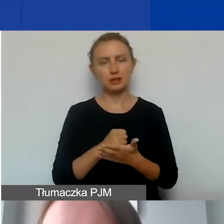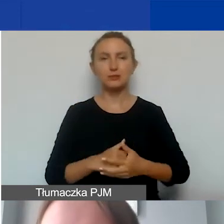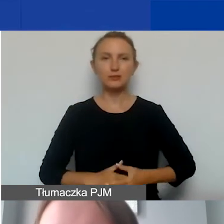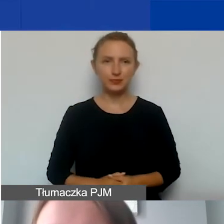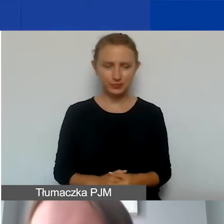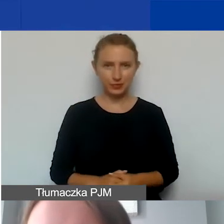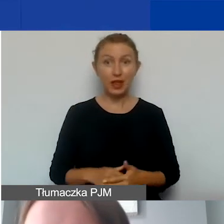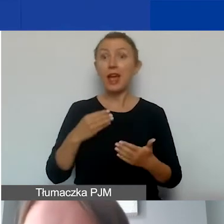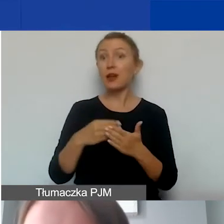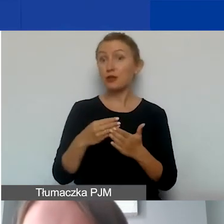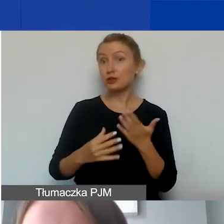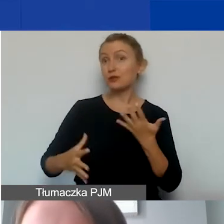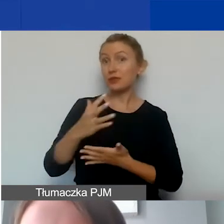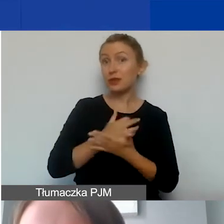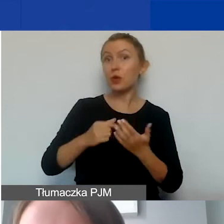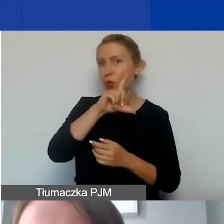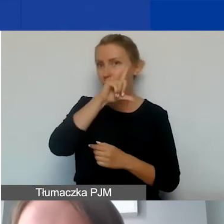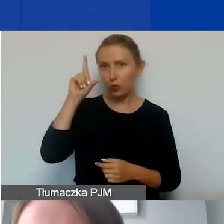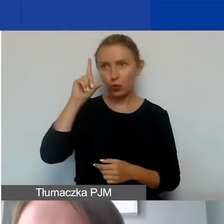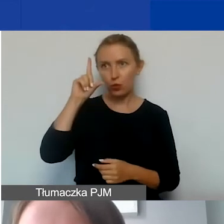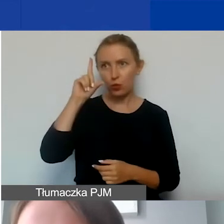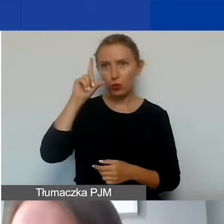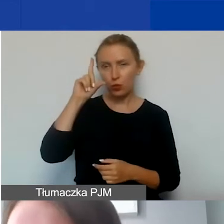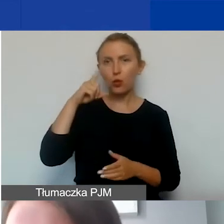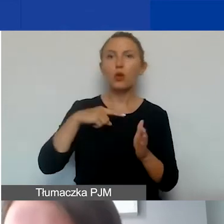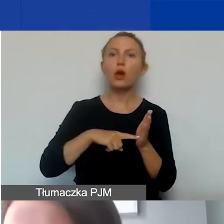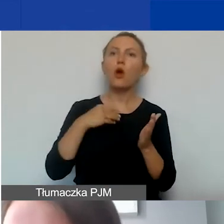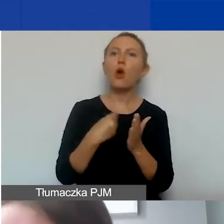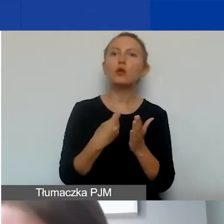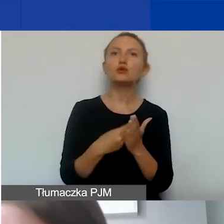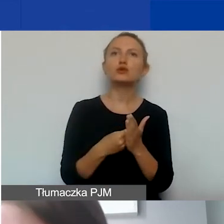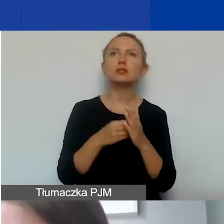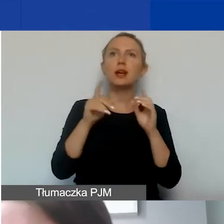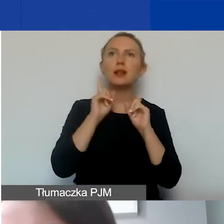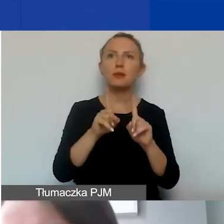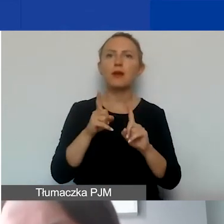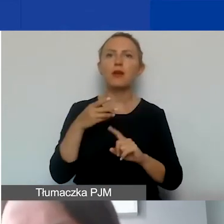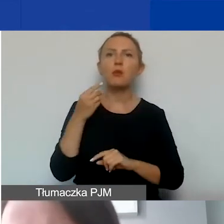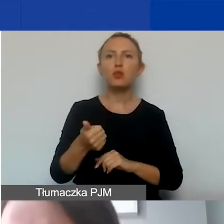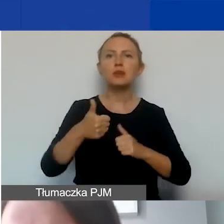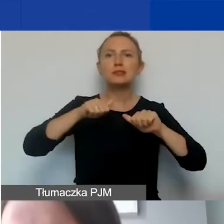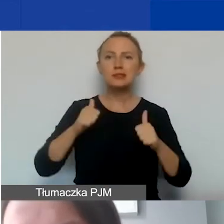Koszty wynagrodzeń personelu to są koszty tak naprawdę opłacenia stałego zespołu,